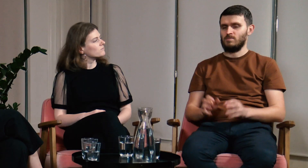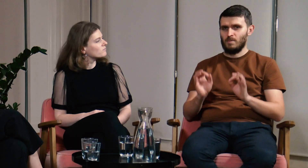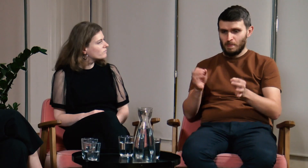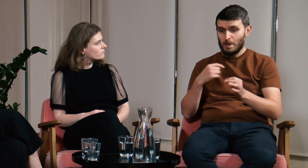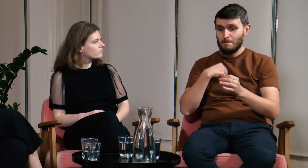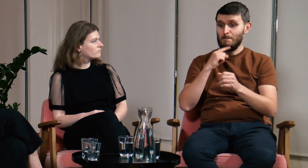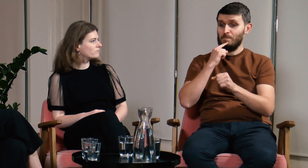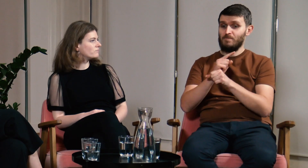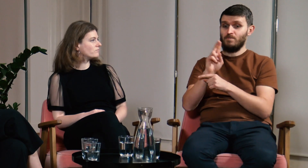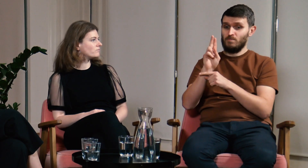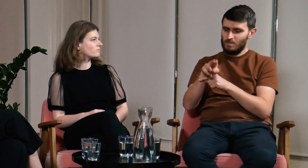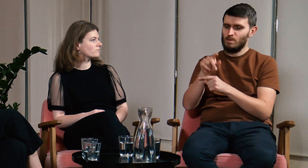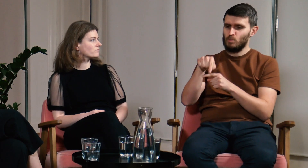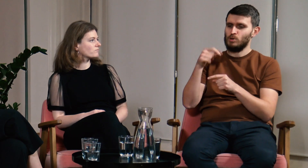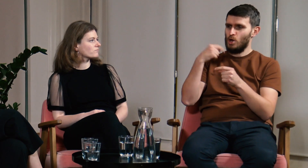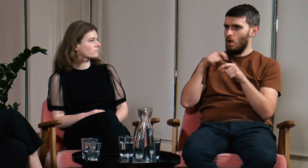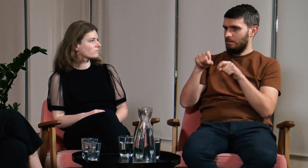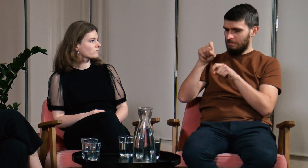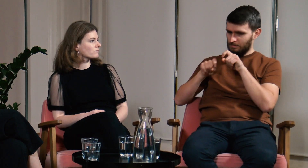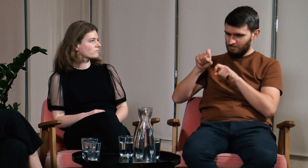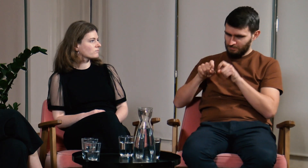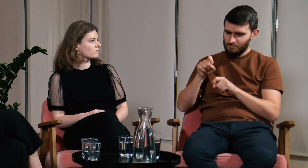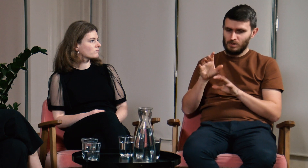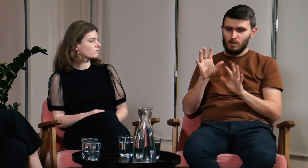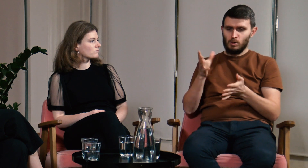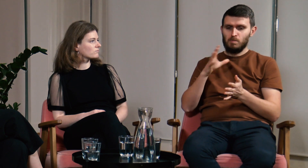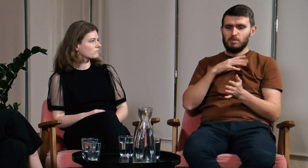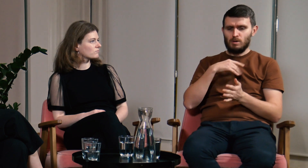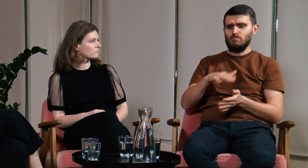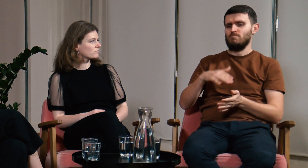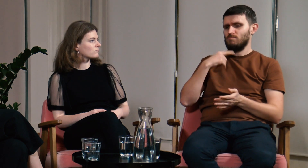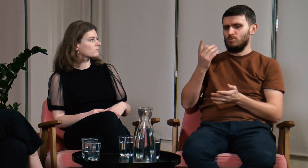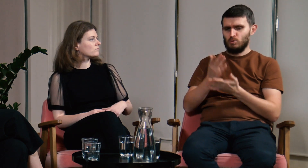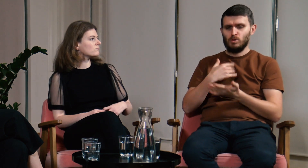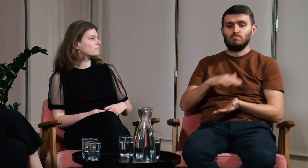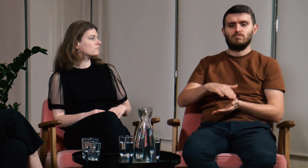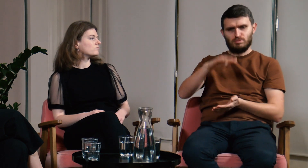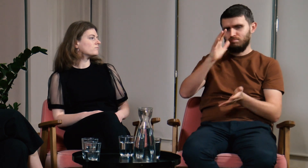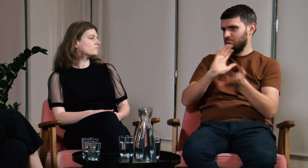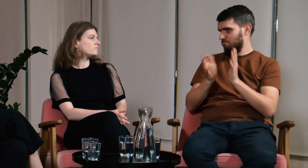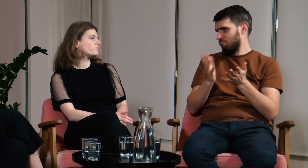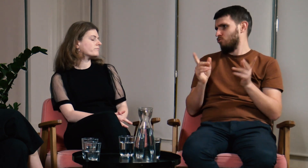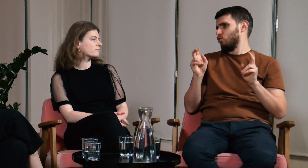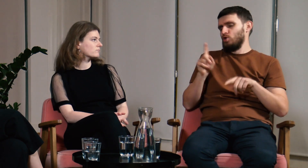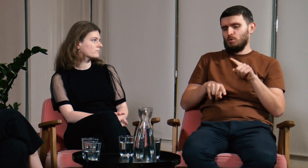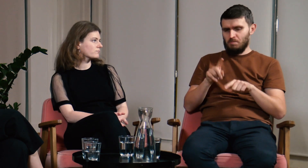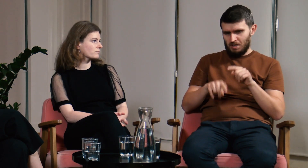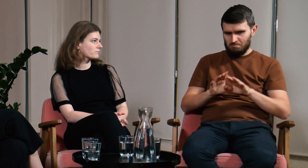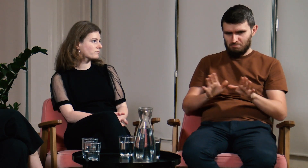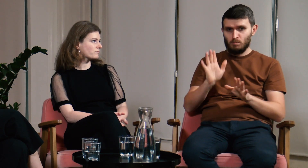Ł: Aby opowiedzieć co doprowadziło mnie do decyzji o rozpoczęciu studiów muszę się trochę cofnąć. Naturalnym było dla mnie to, że migałem od dziecka.